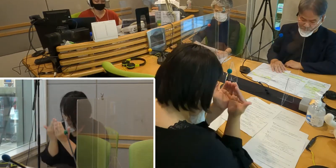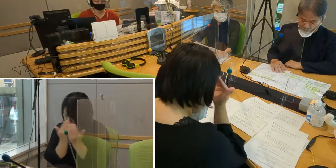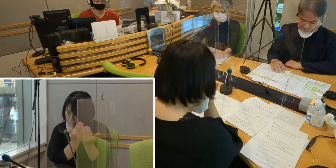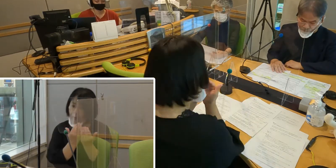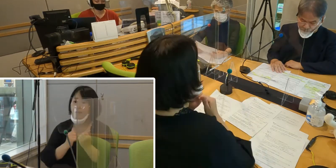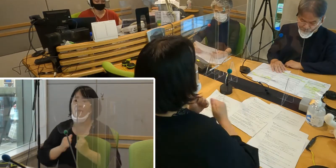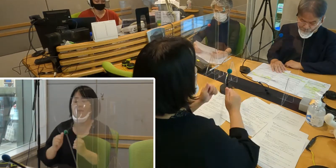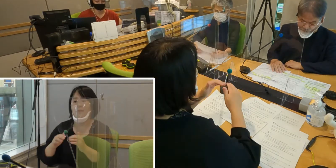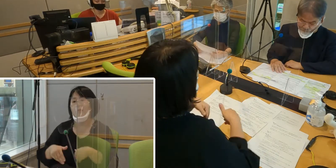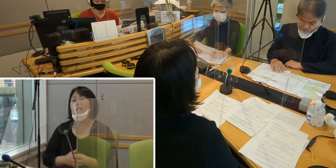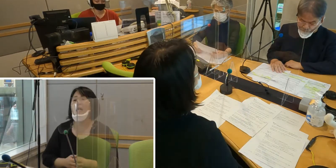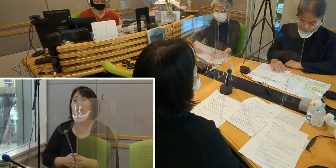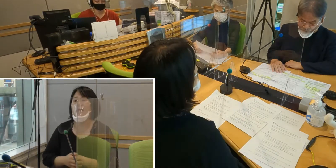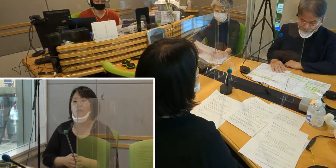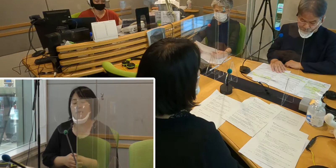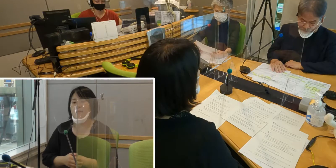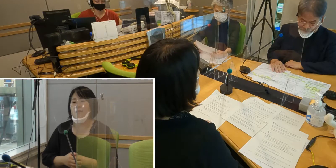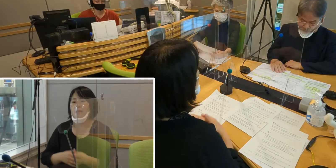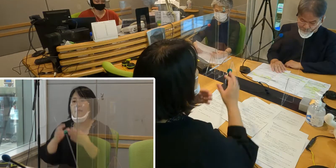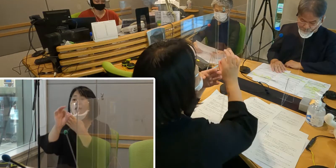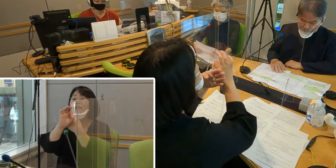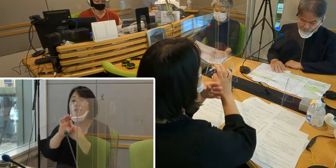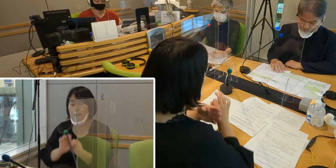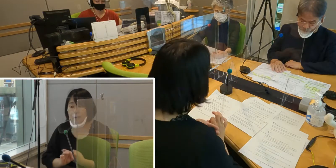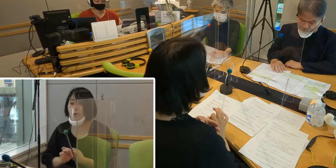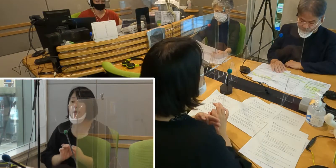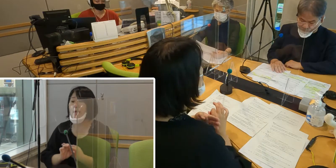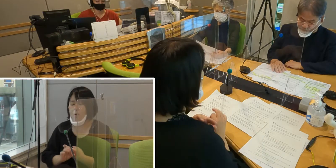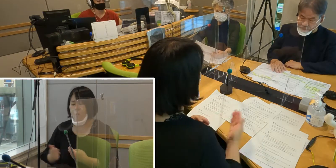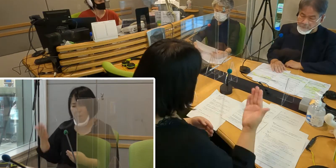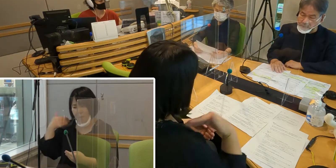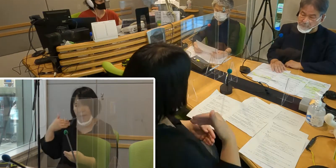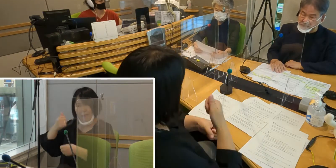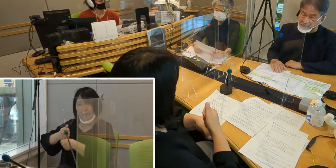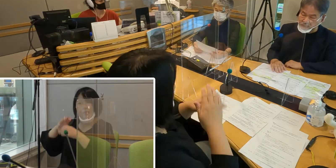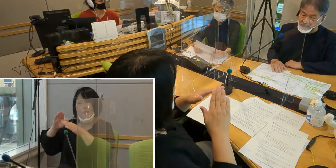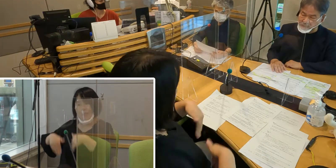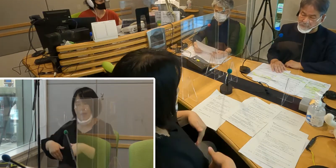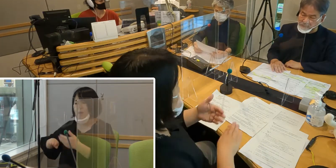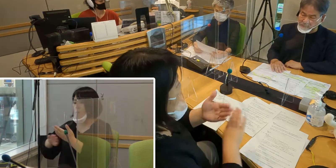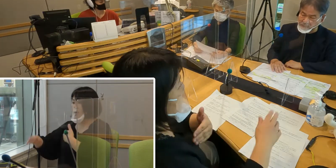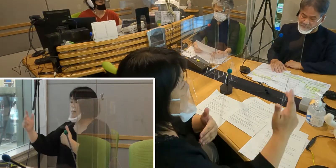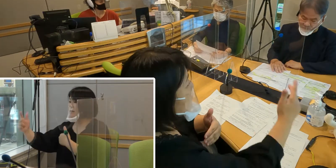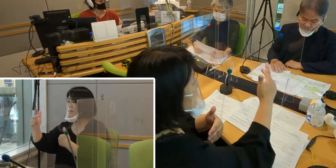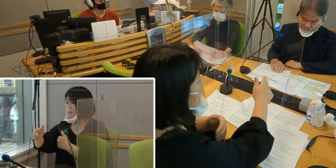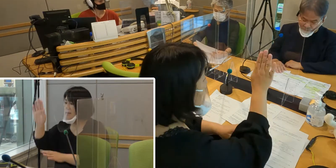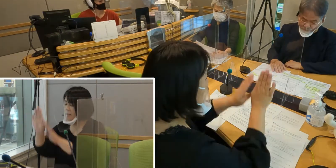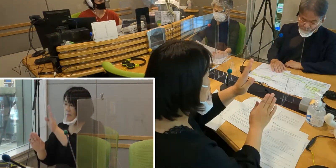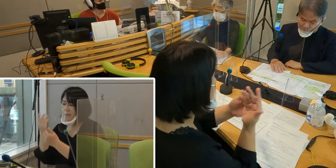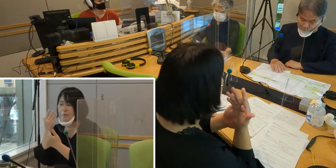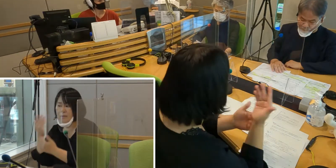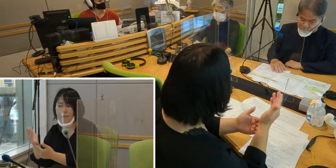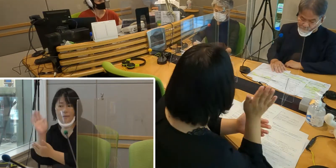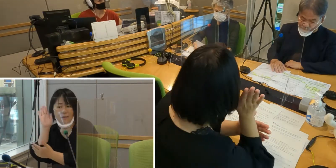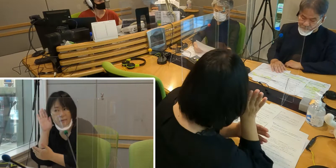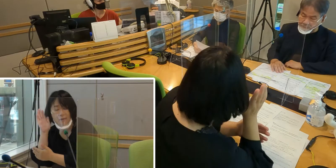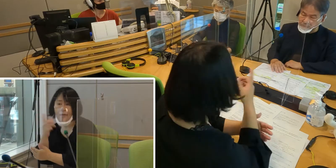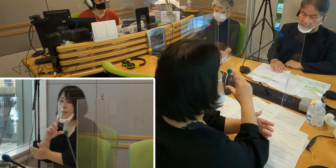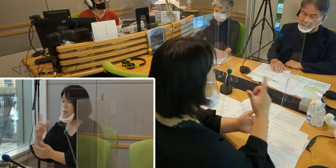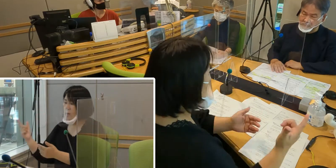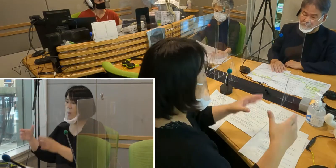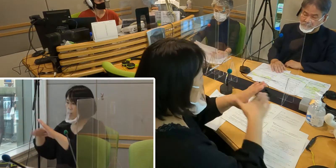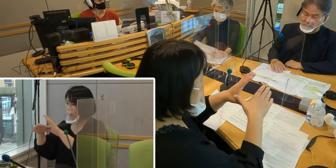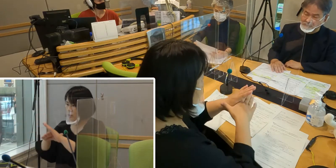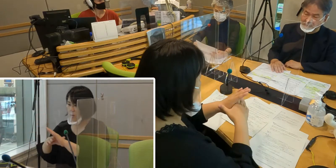先に条例を制定した他の市の条例の内容を調べたり 文書の言葉を比較したり